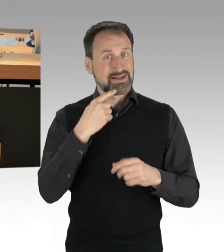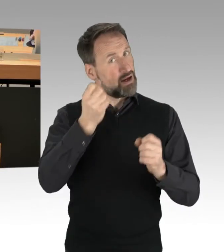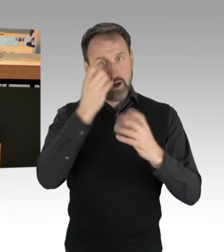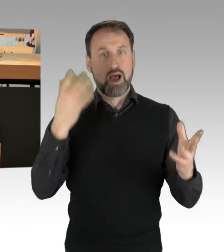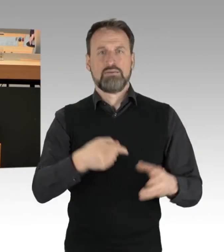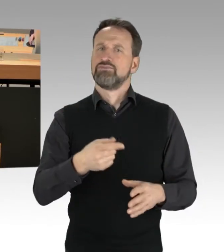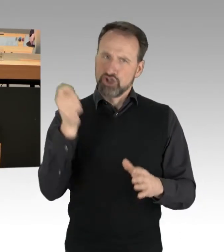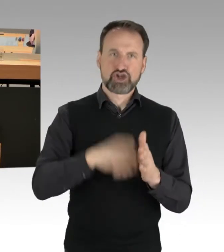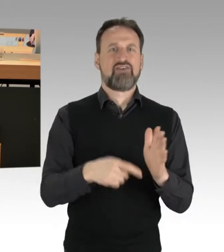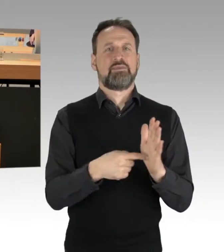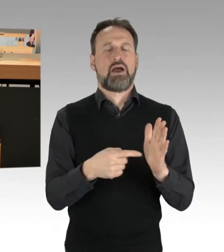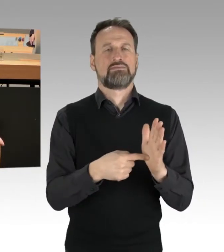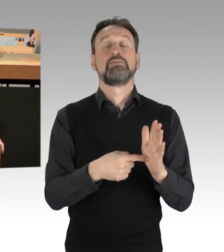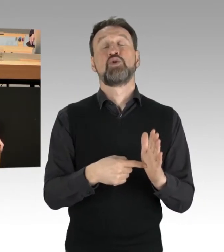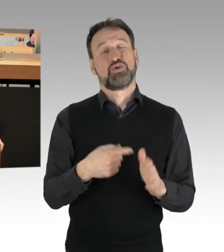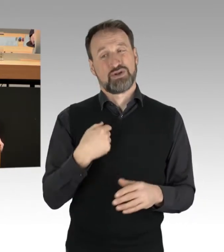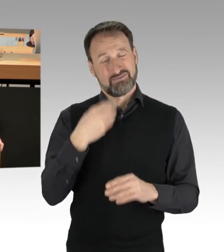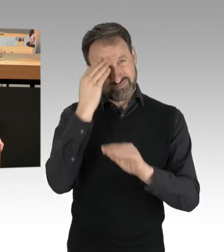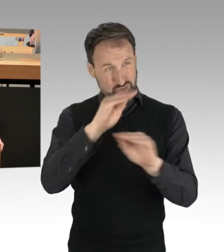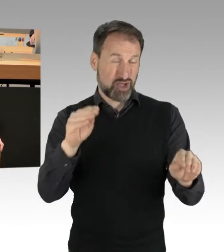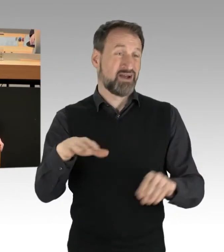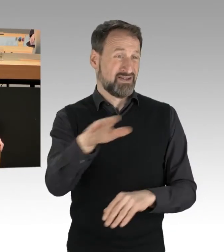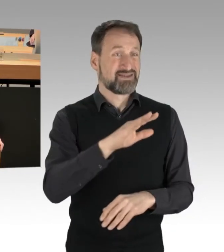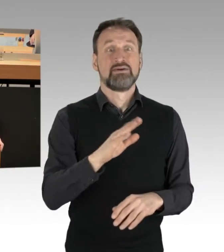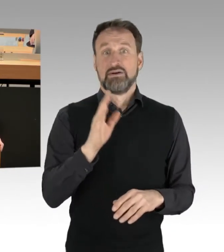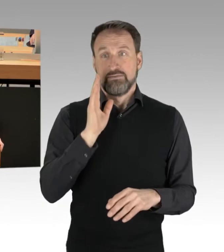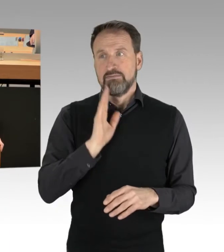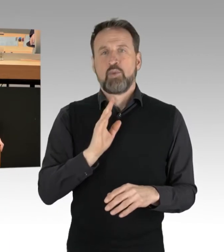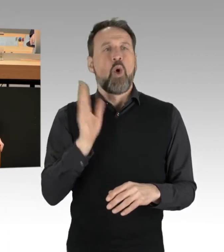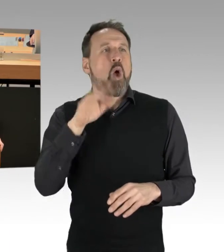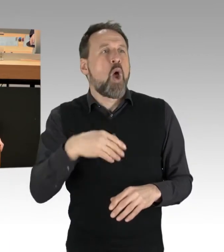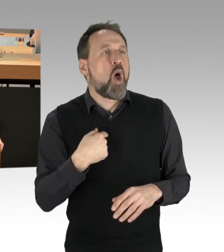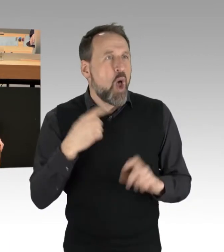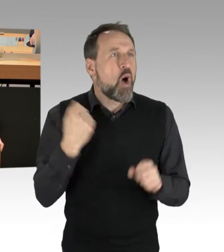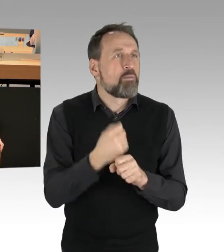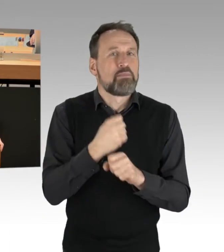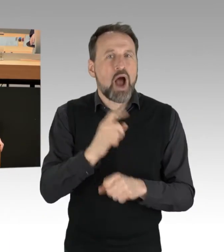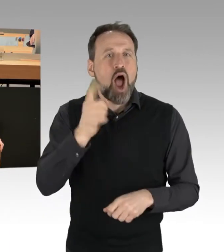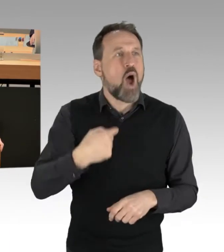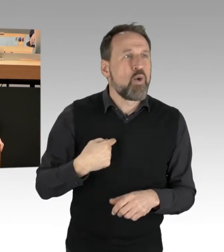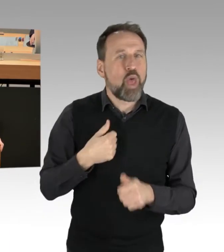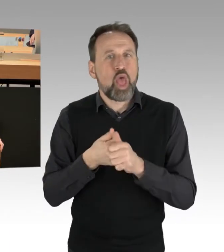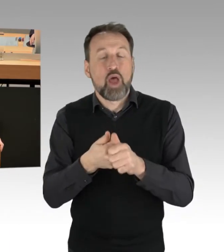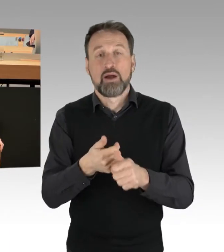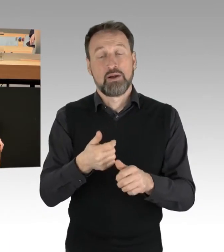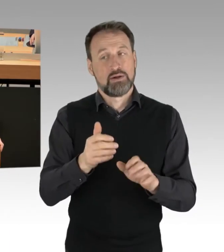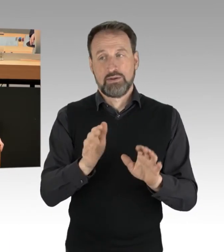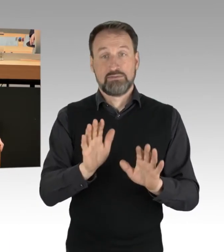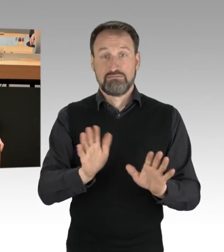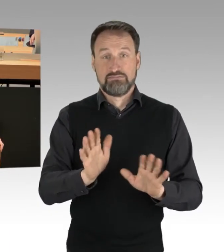um Nachahmungstaten letzten Endes zu unterbinden, um auch den Punkt letzten Endes deutlicher in den Blick zu nehmen,